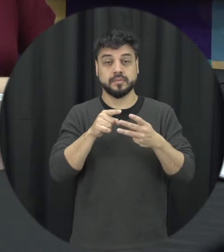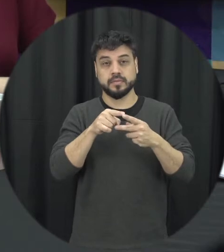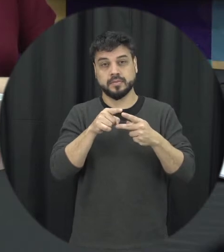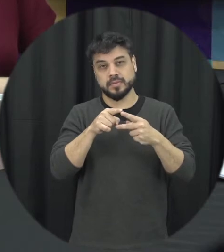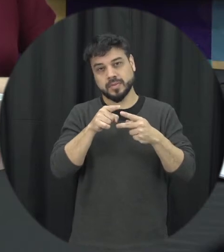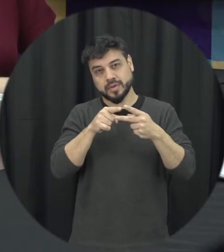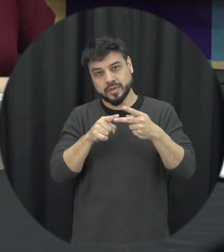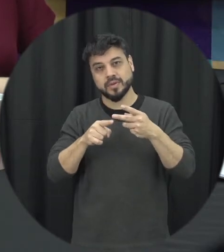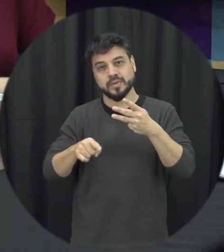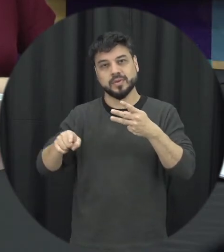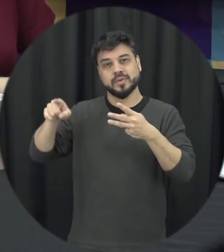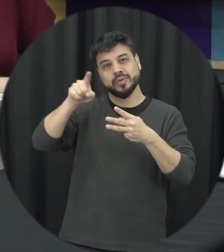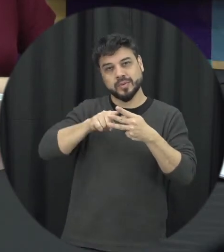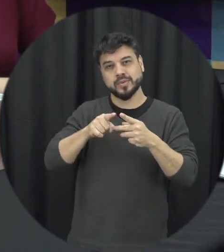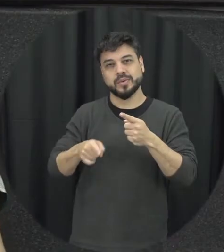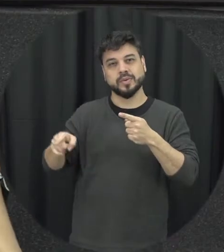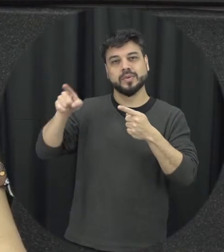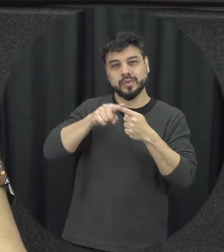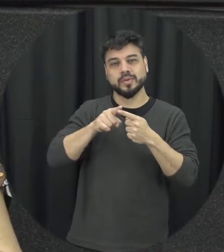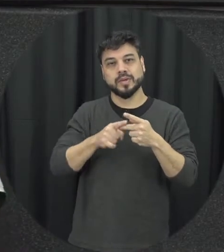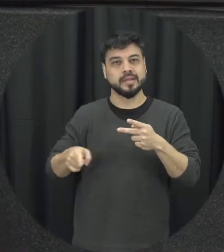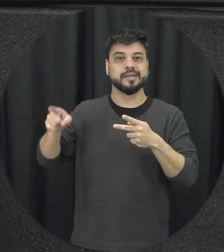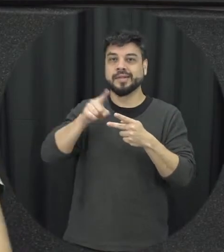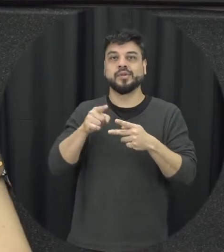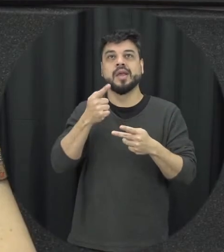o primeiro né porque o ciclo a gente sabe que ele vai girando então assim não tenha se exatamente o